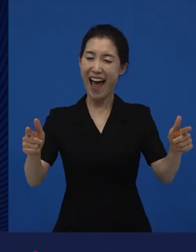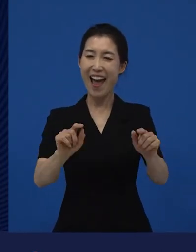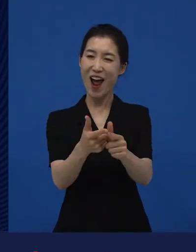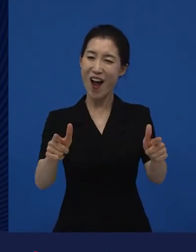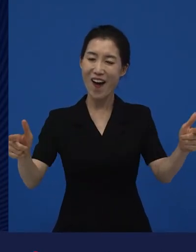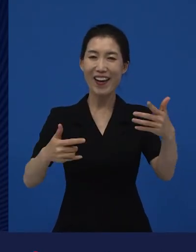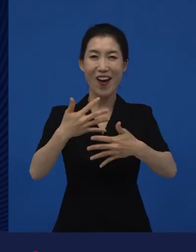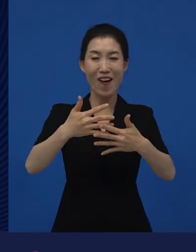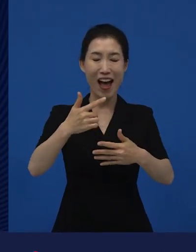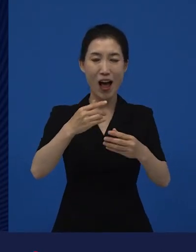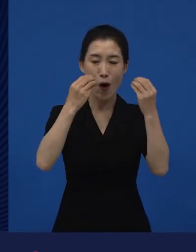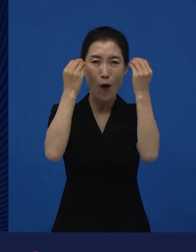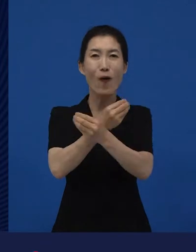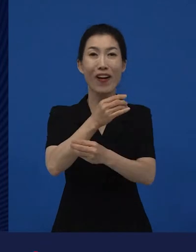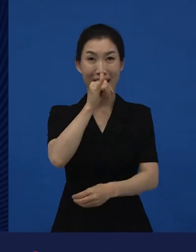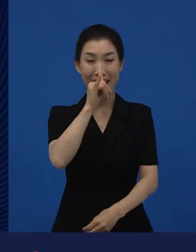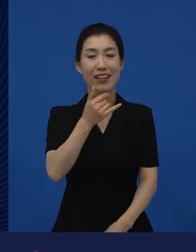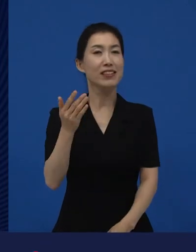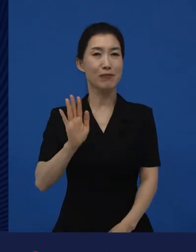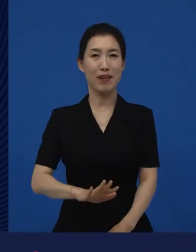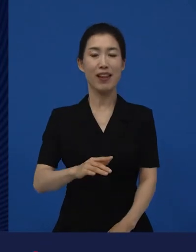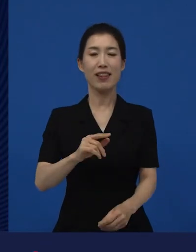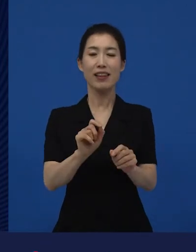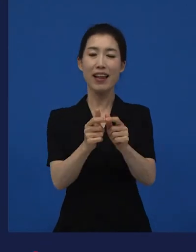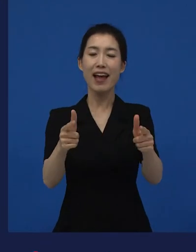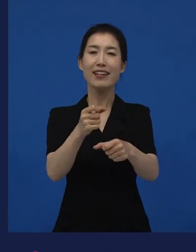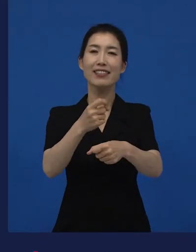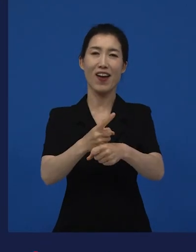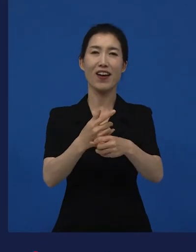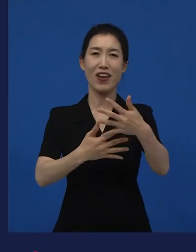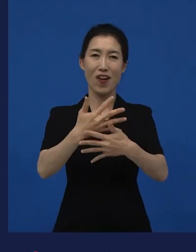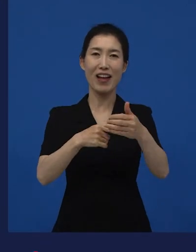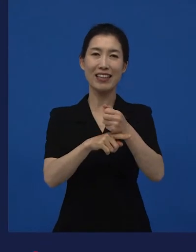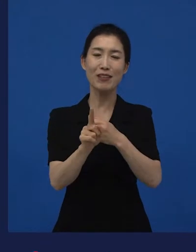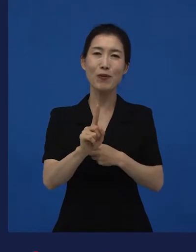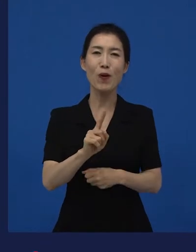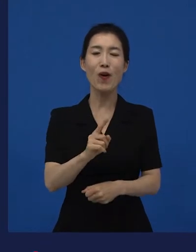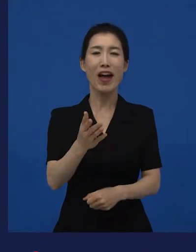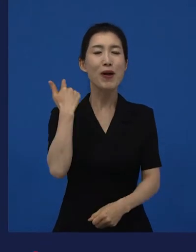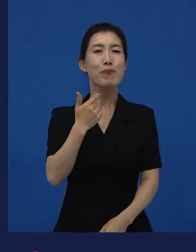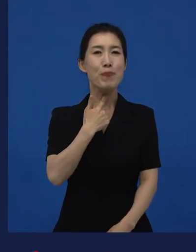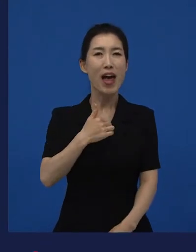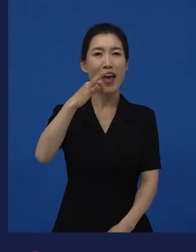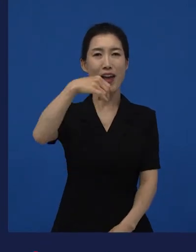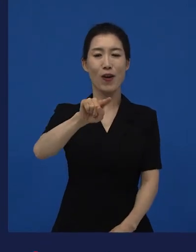다양성 영화로 불려지고 있는 영화들 중에는 라는 영화도 있었고요